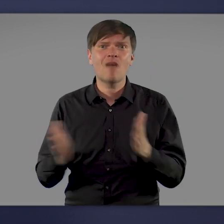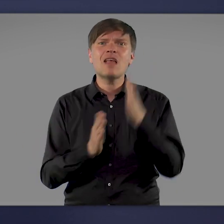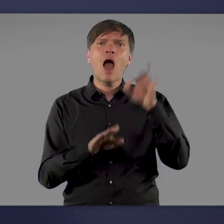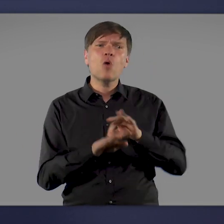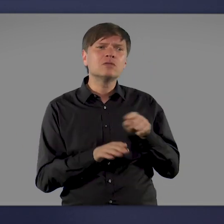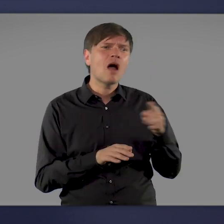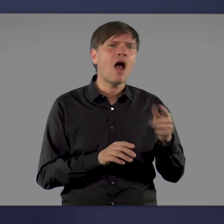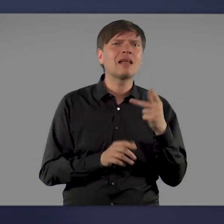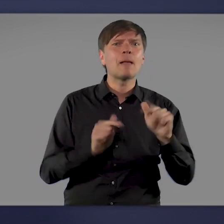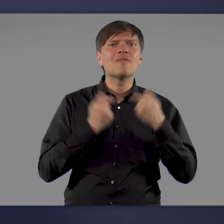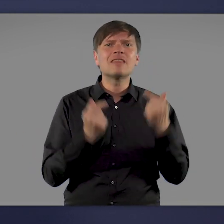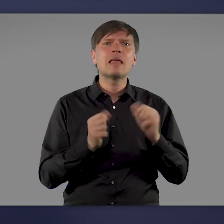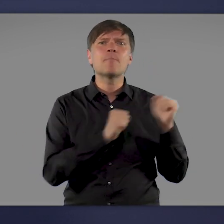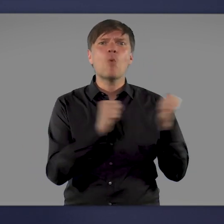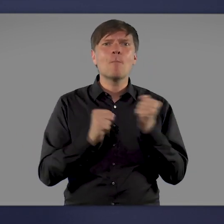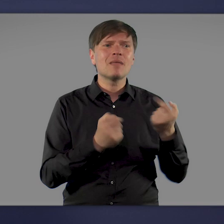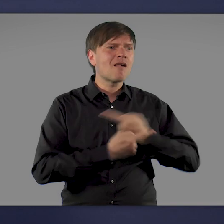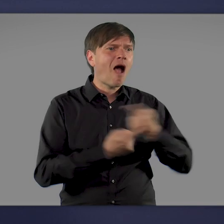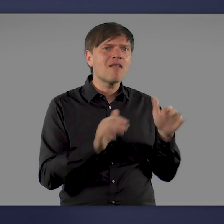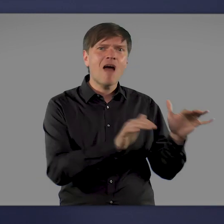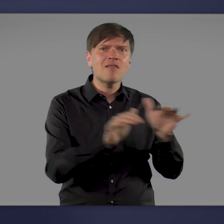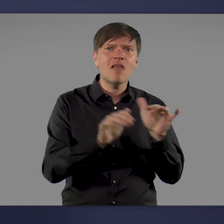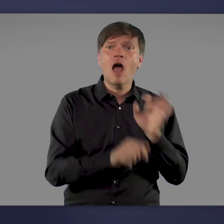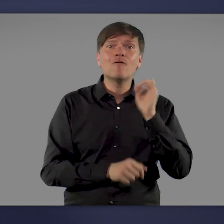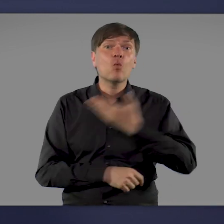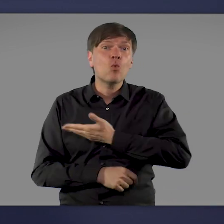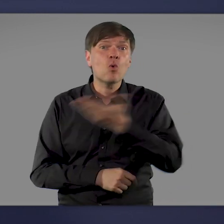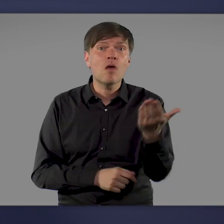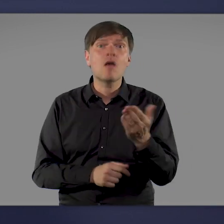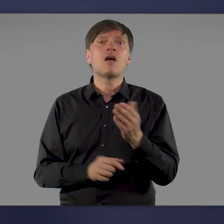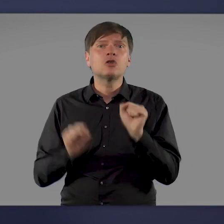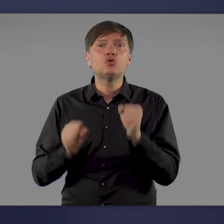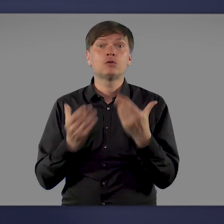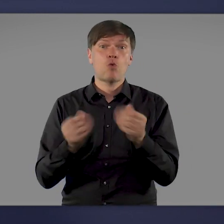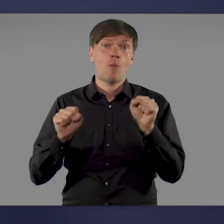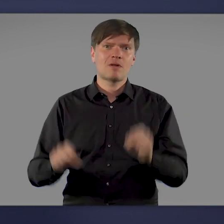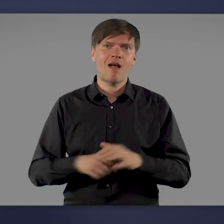Hausärzte und mobile Impfteams stehen bereit, damit Sie Ihren Schutz gegen die Krankheit bekommen.